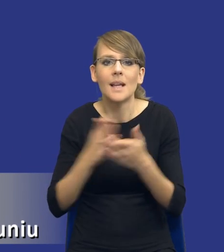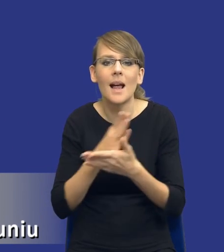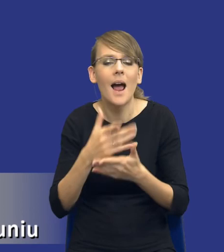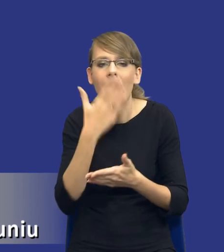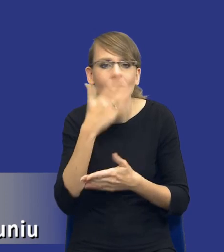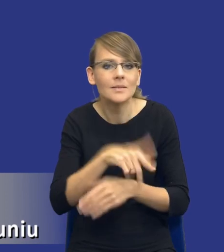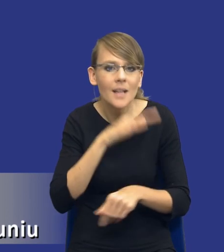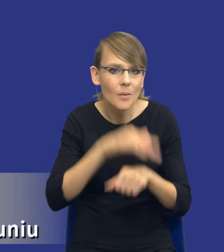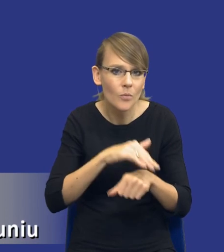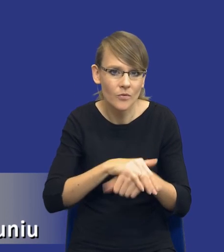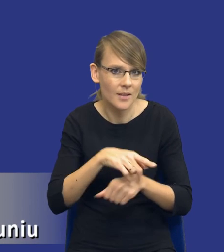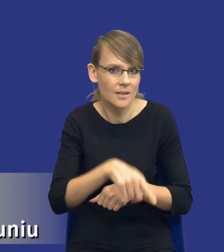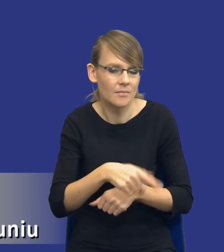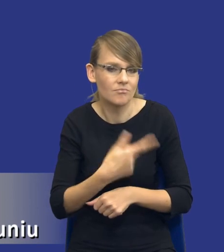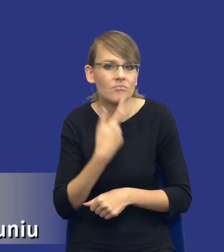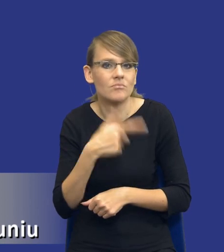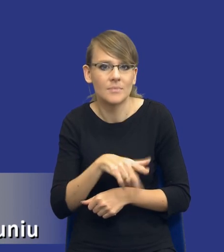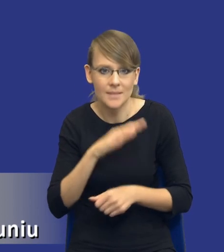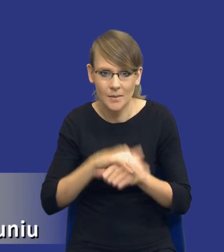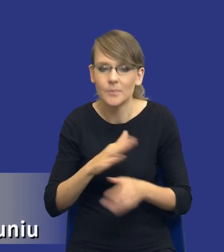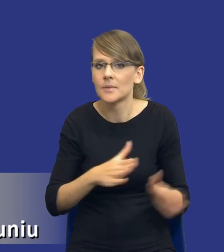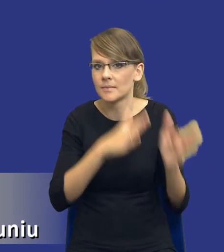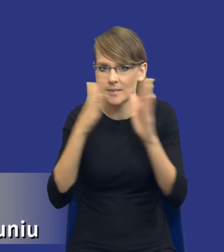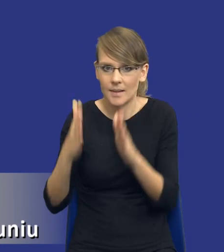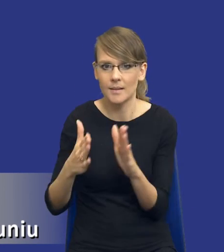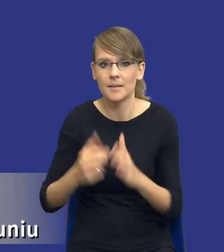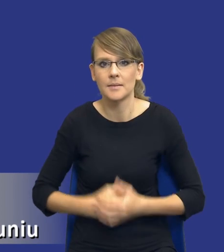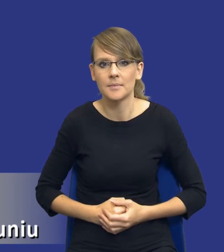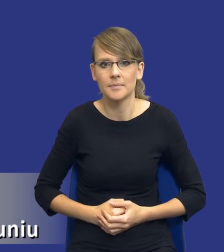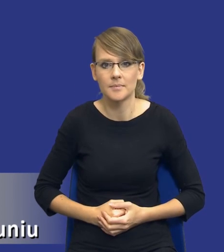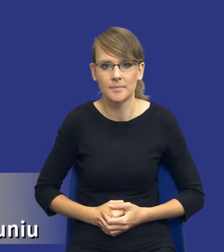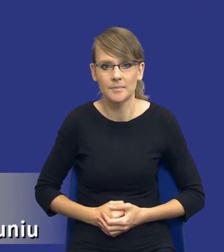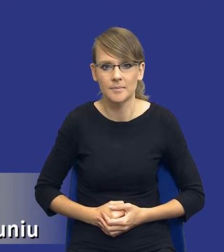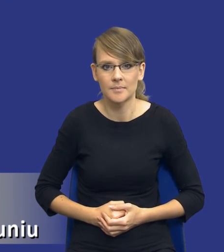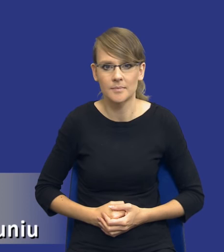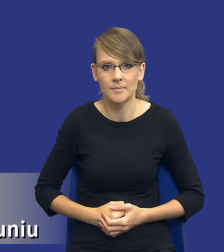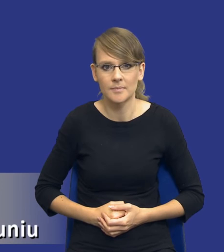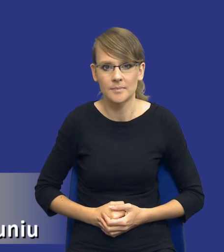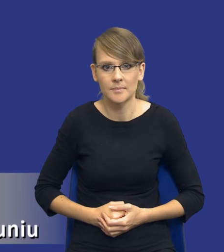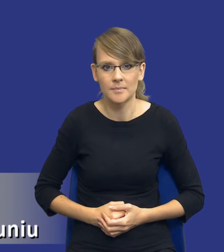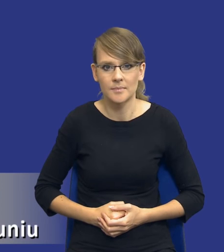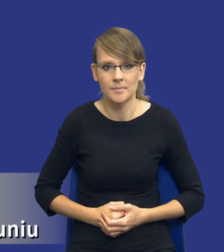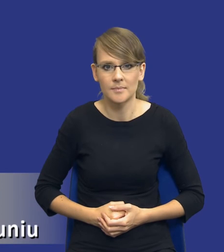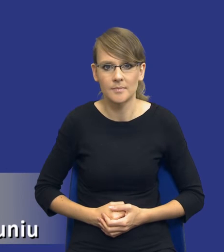oczywiście do samego przedmiotu zamówienia. I prosiłbym o zmianę slajdu na kolejny.